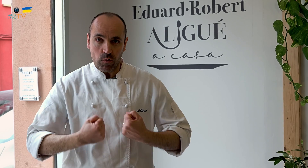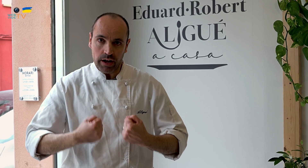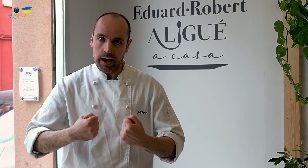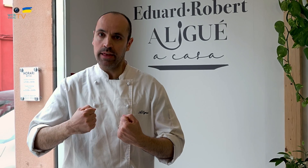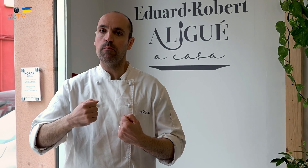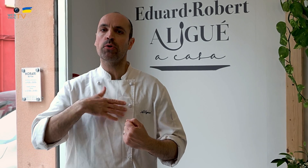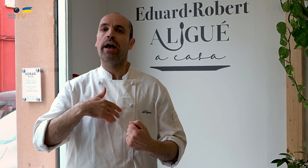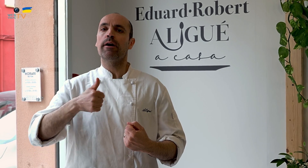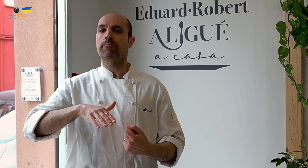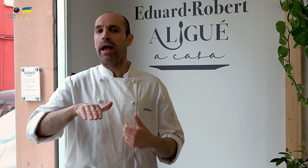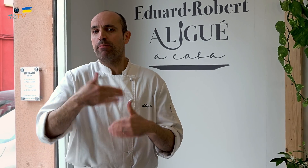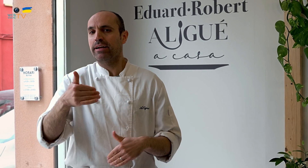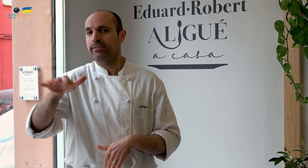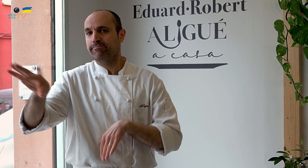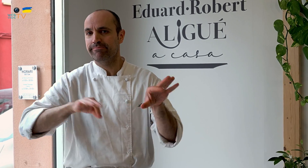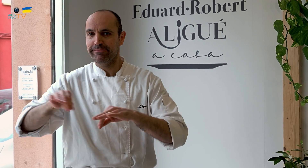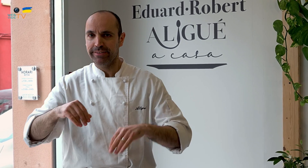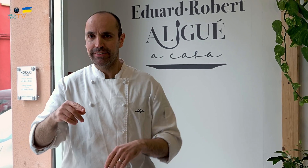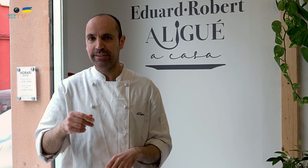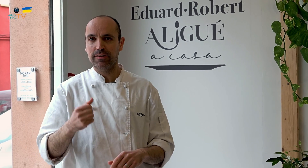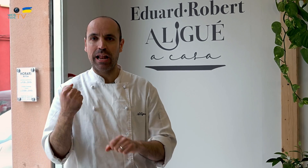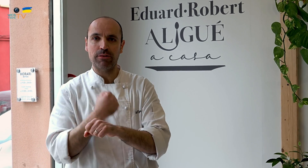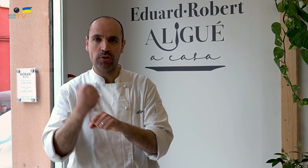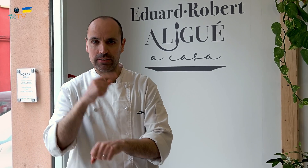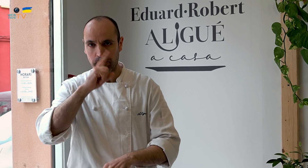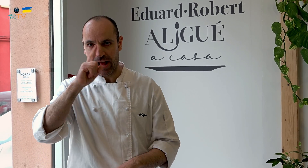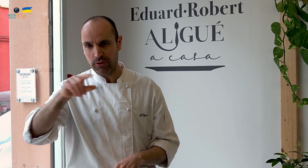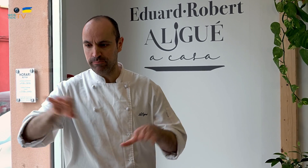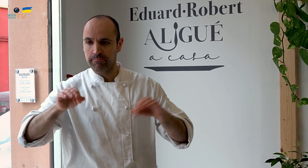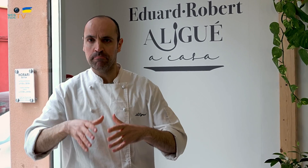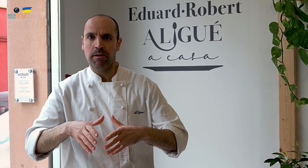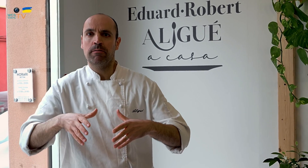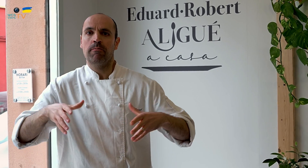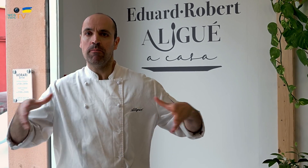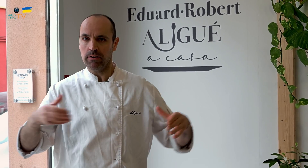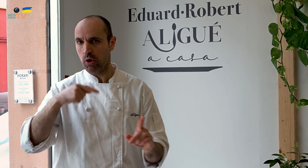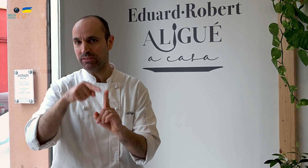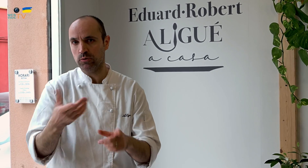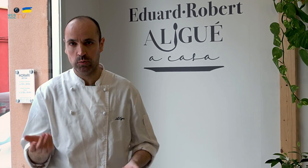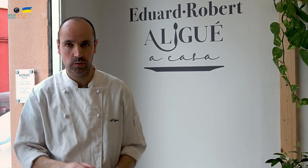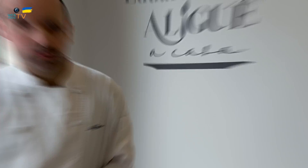te fortalece y puedes empezar a contratar a trabajadores y así crecer en volumen, ese es mi objetivo.